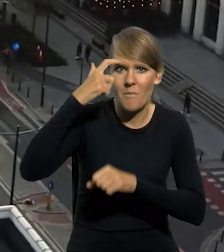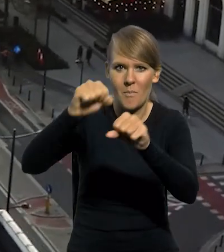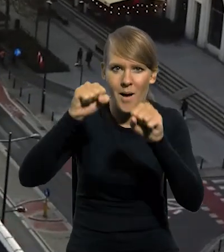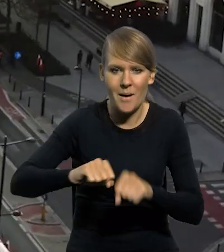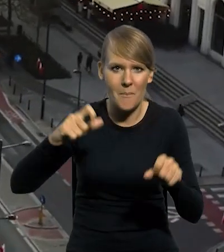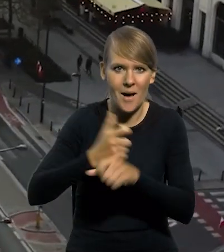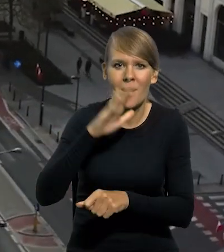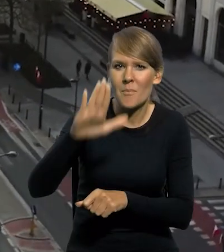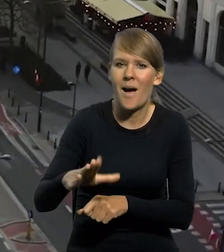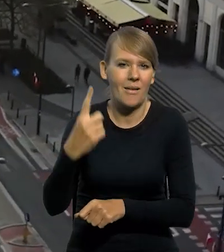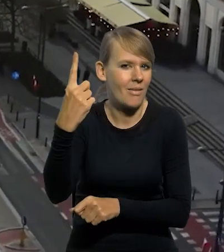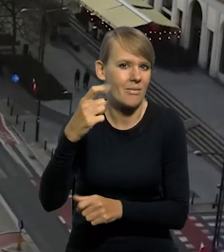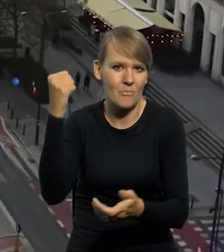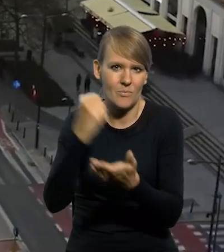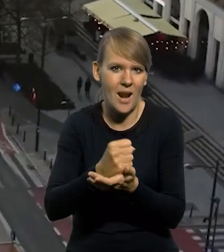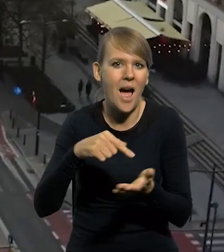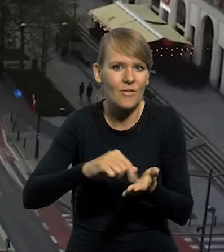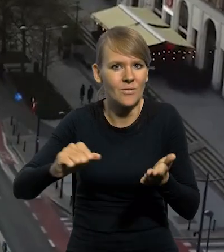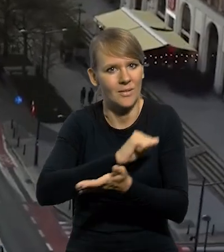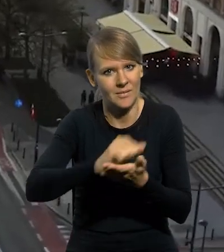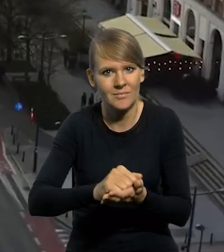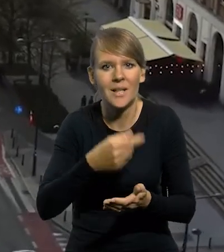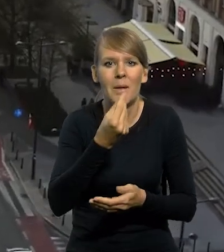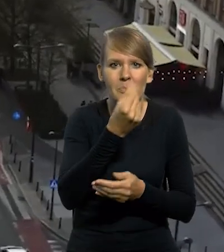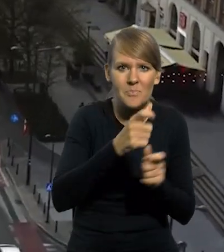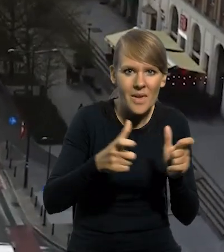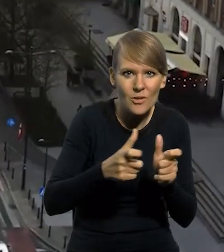ma wyłączne prawo emisji znaków pieniężnych, zarówno powszechnego obiegu,